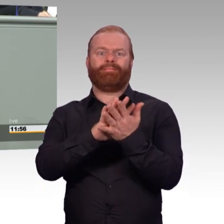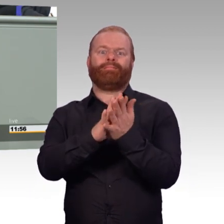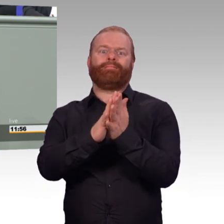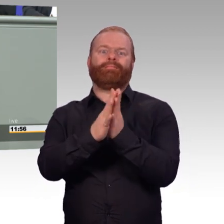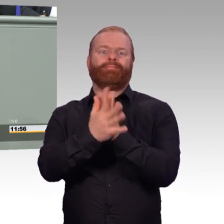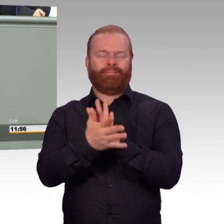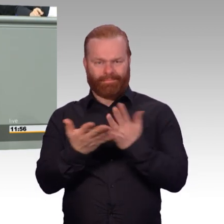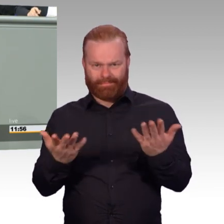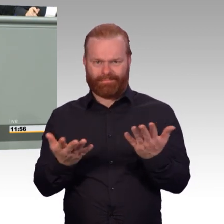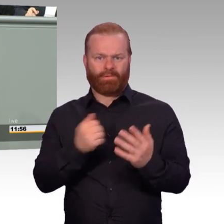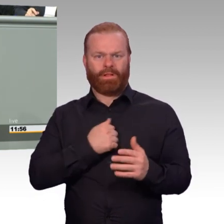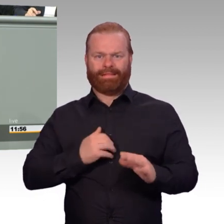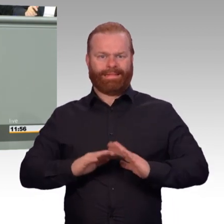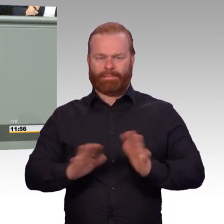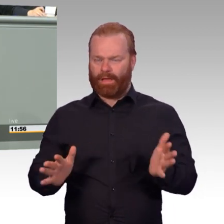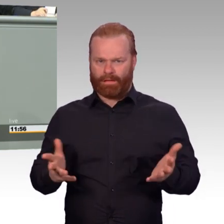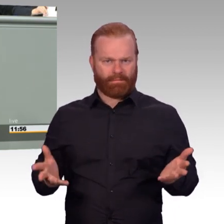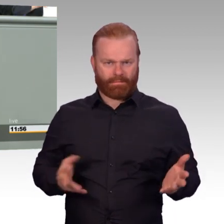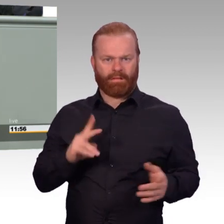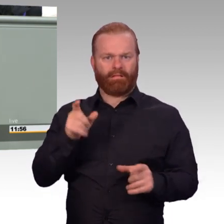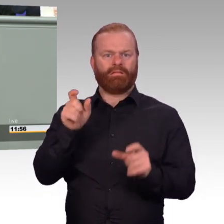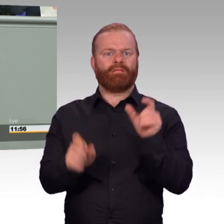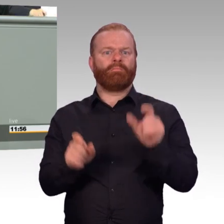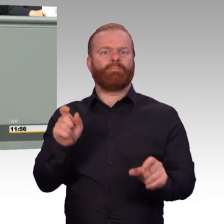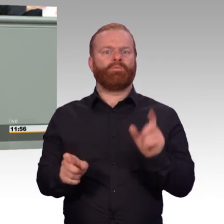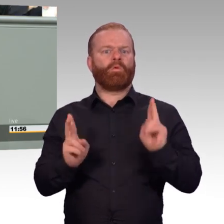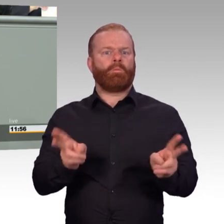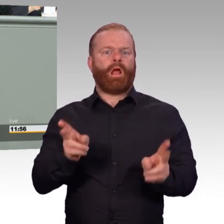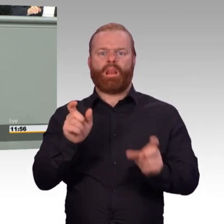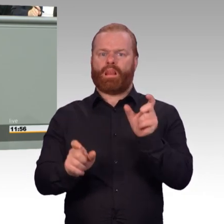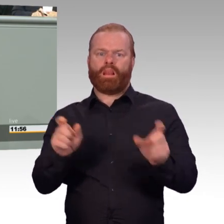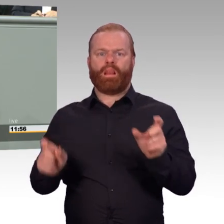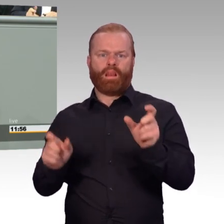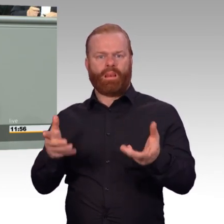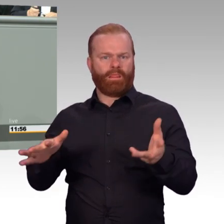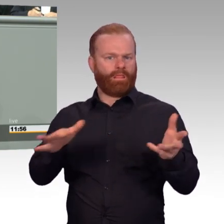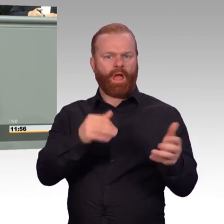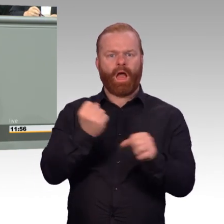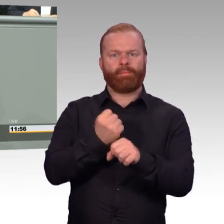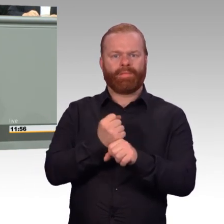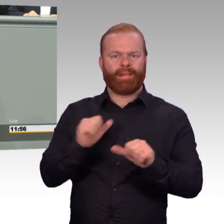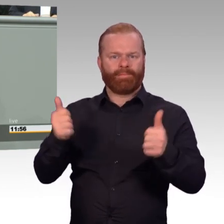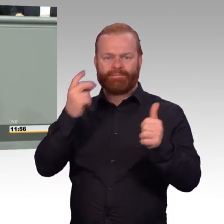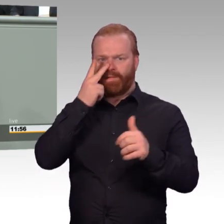Wir wollen diesen Schritt so gut wie irgendwie möglich vorbereiten. Deshalb bauen wir die Berufsförderung aus.